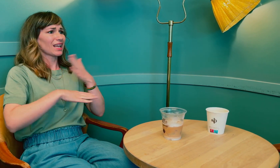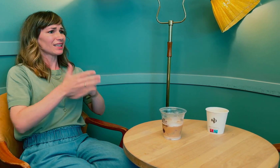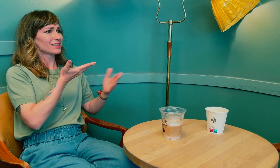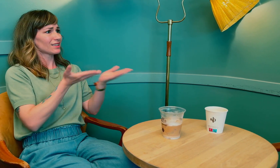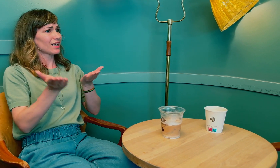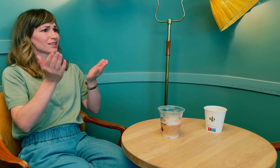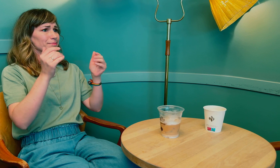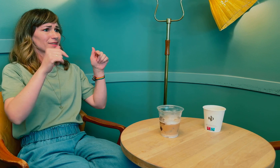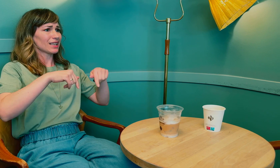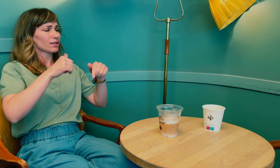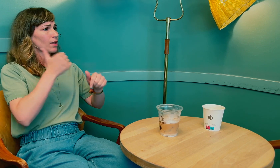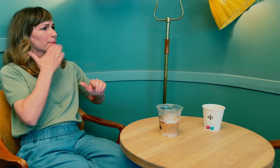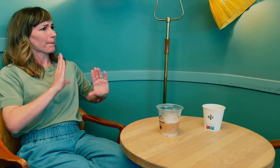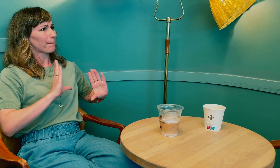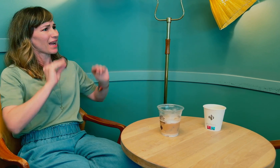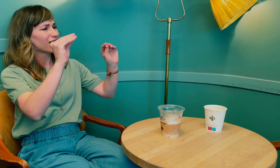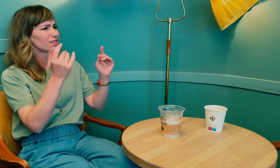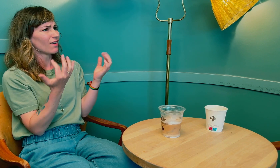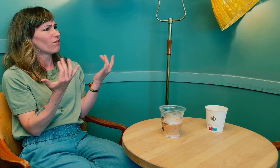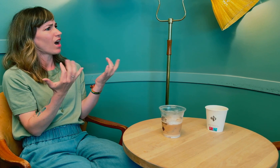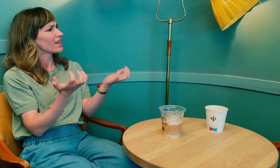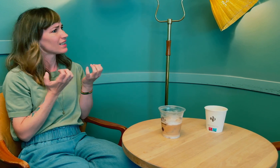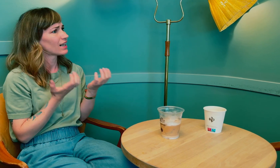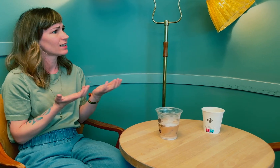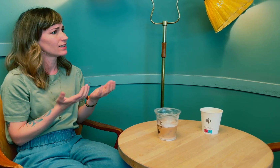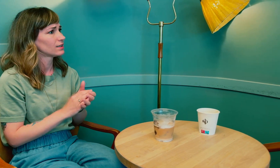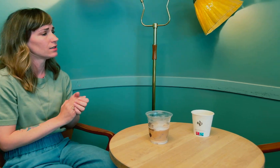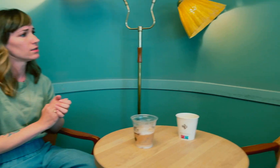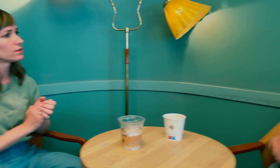Men hvis helsetjenesten i dag skal bli bedre, hva er det som trengs?